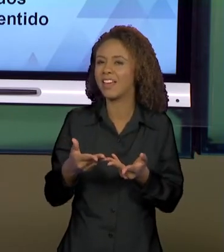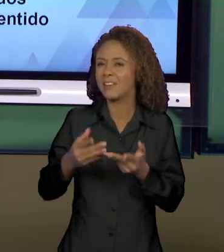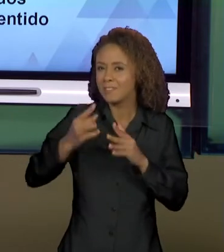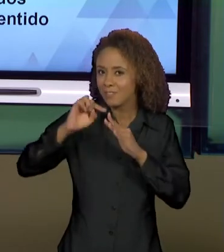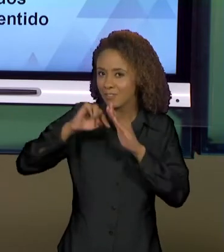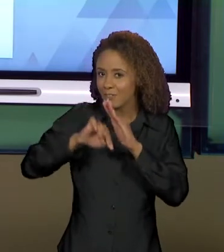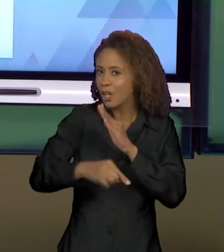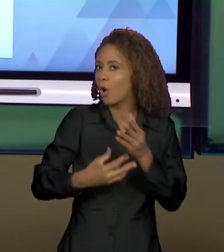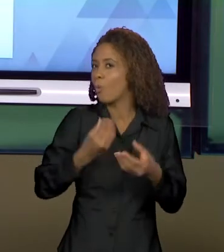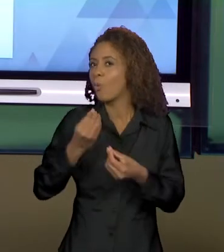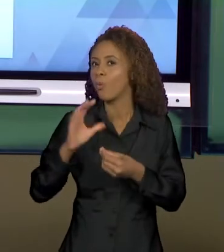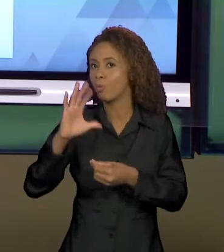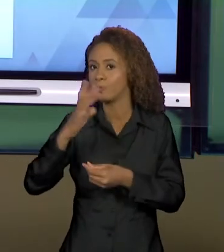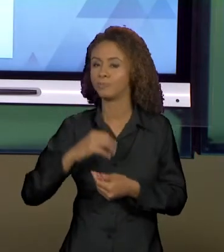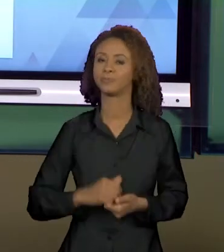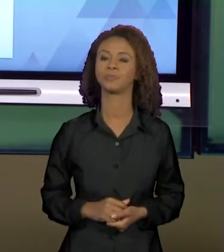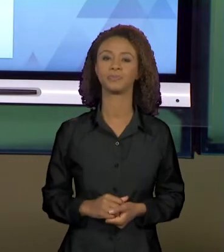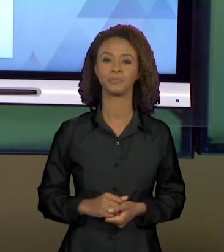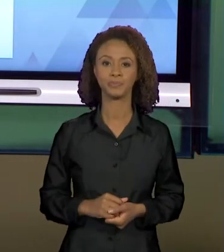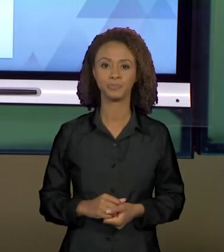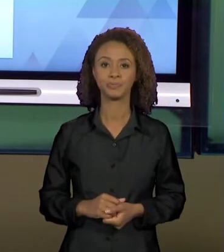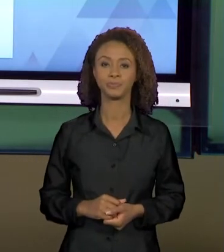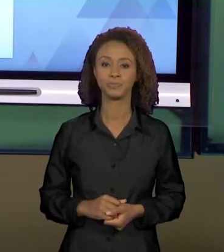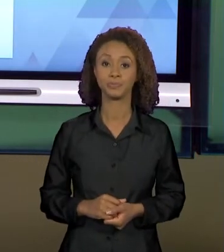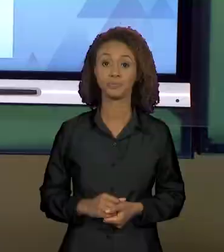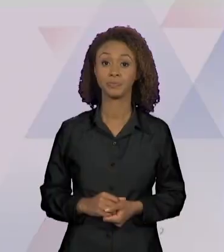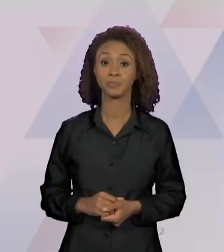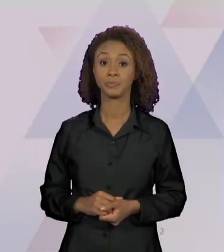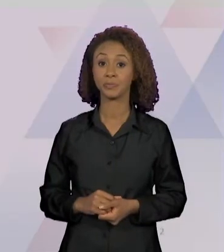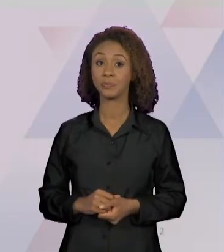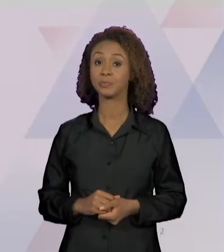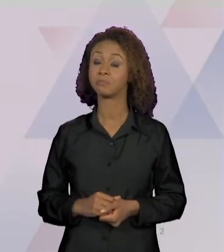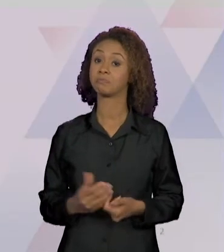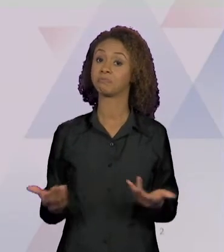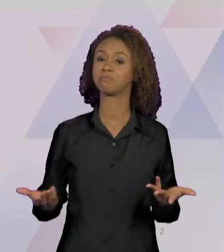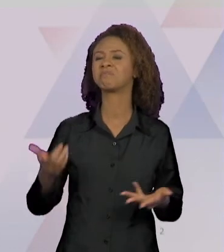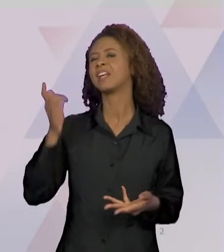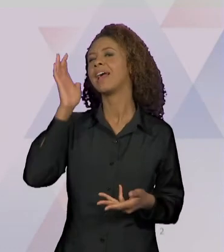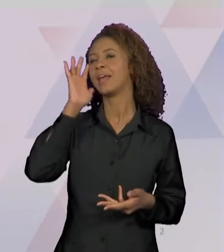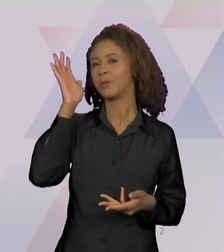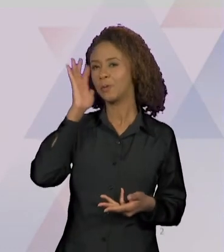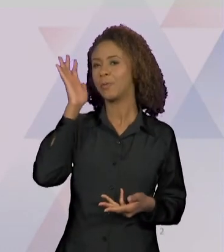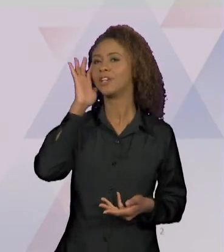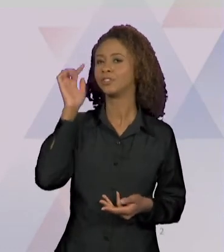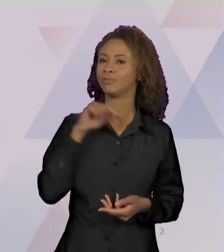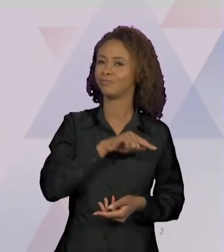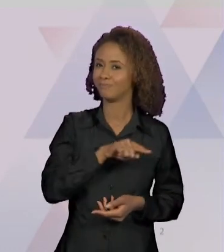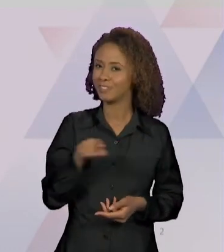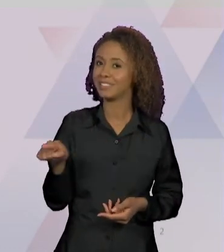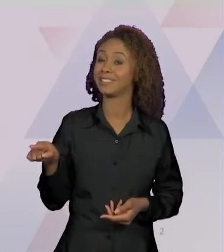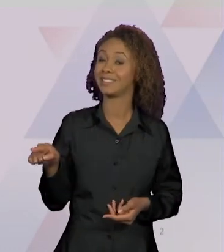ACONTECE. EU IMAGINO QUE VOCÊS TENHAM VISTO,